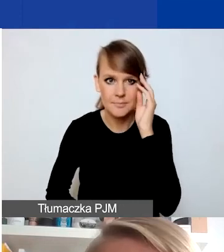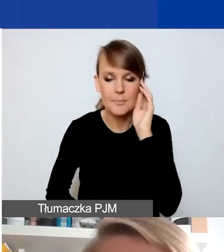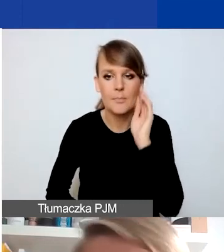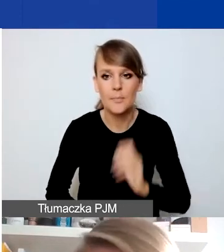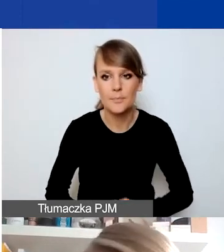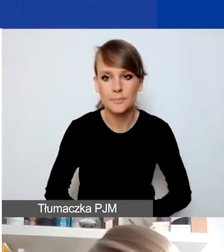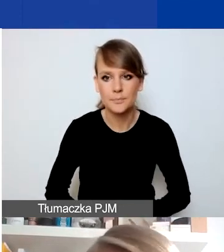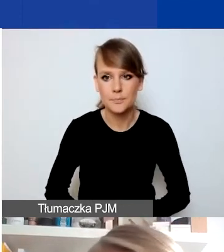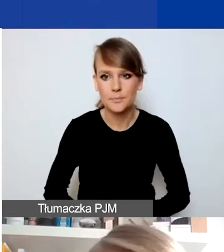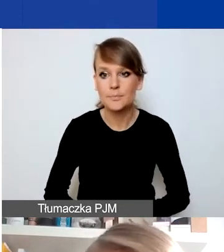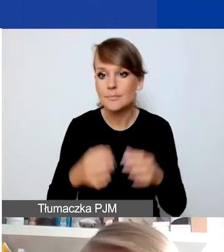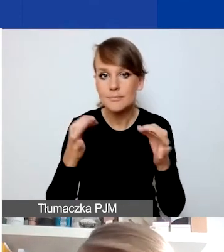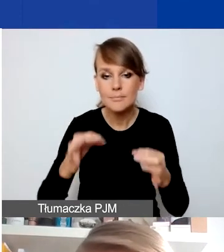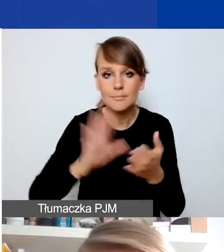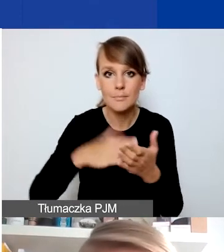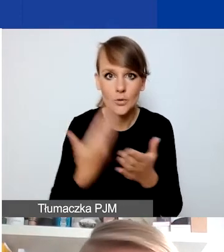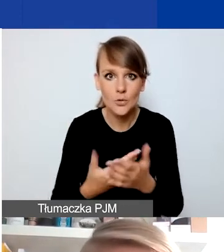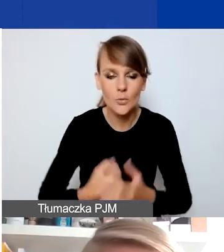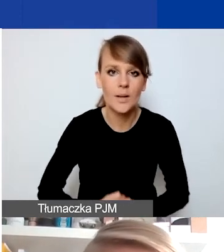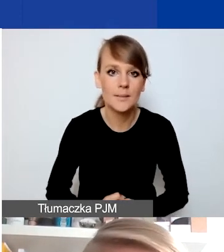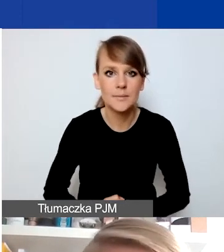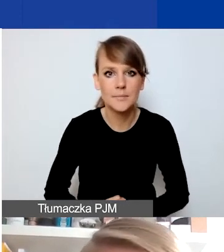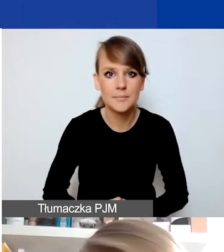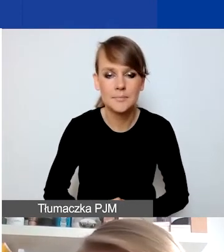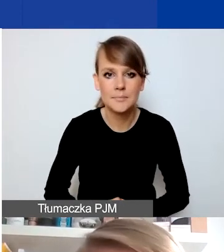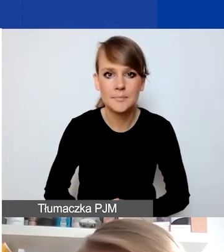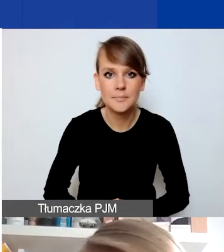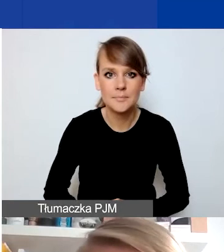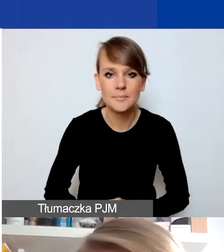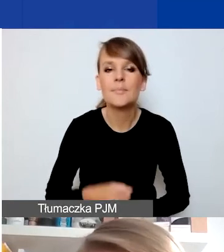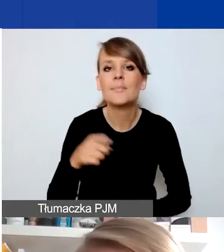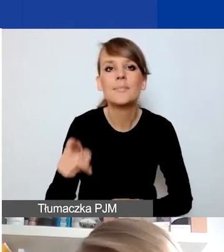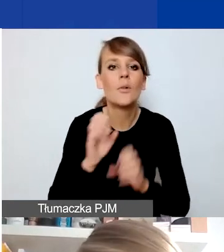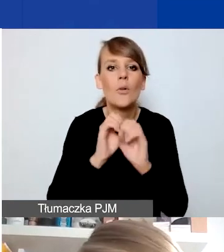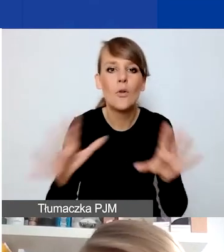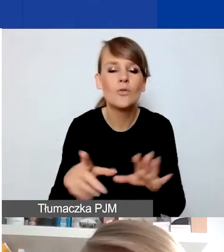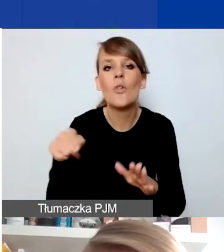Teraz przykłady. Ja chciałam tylko zaznaczyć, że to oczywiście nie jest katalog zamknięty.